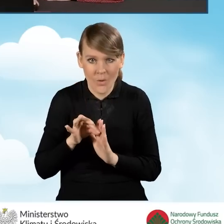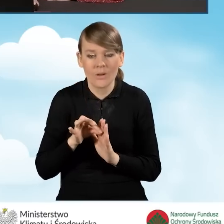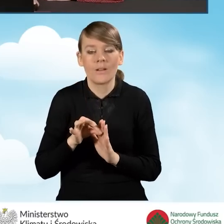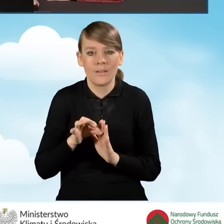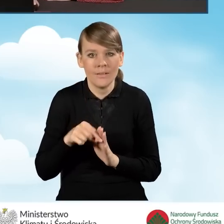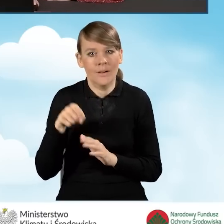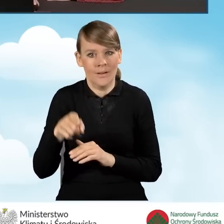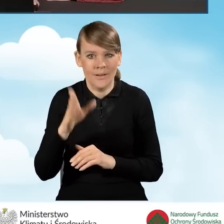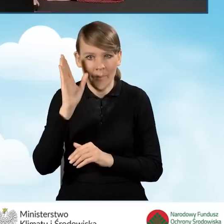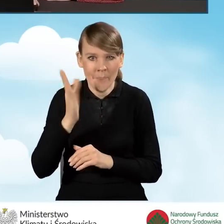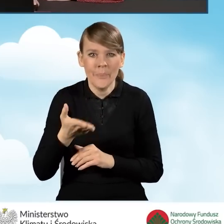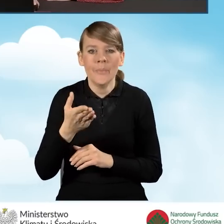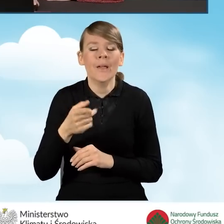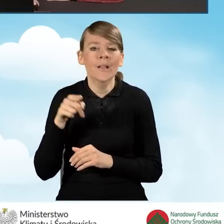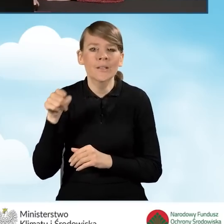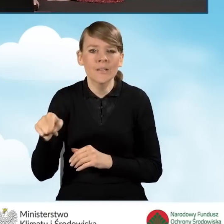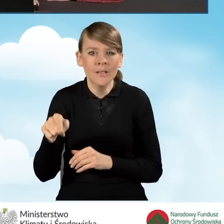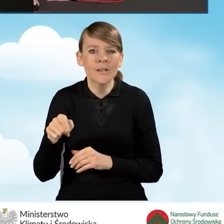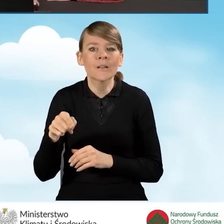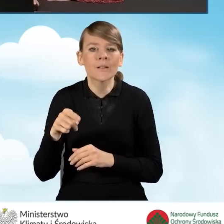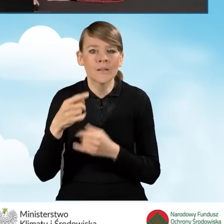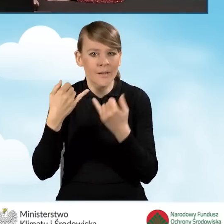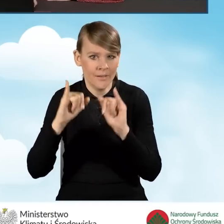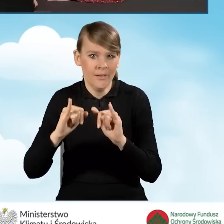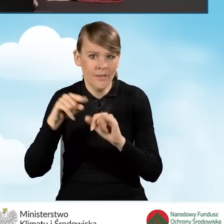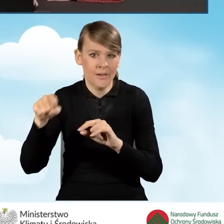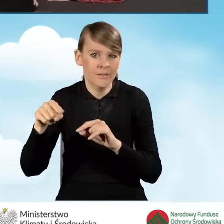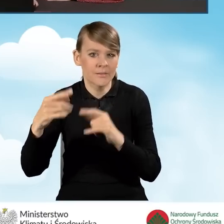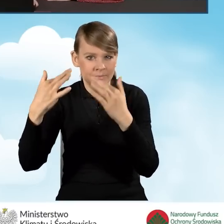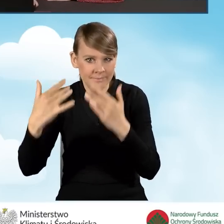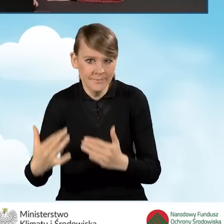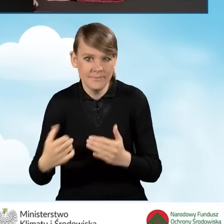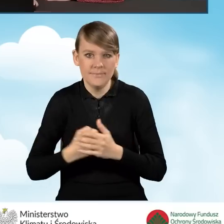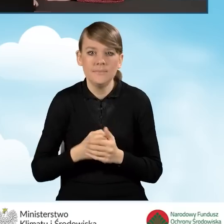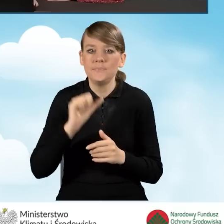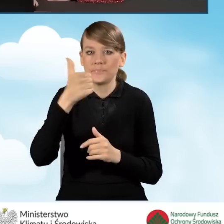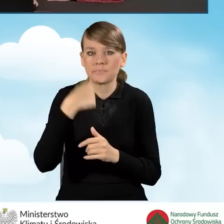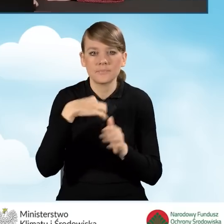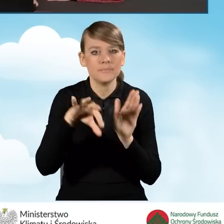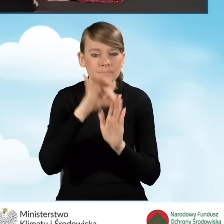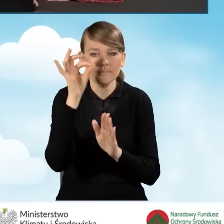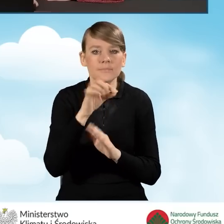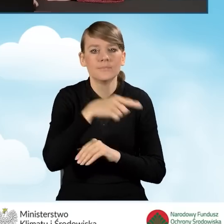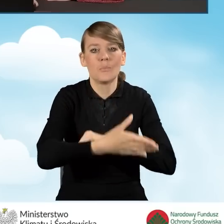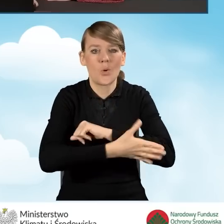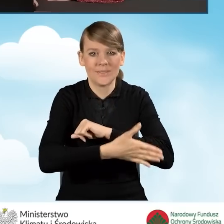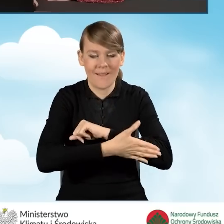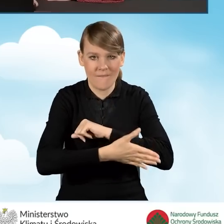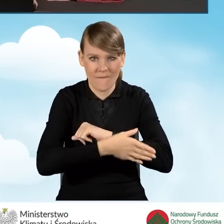będzie nam się generowało w inny sposób we wniosku o dofinansowanie. W pierwszej kolejności zaznaczę tutaj podstawowy poziom dofinansowania